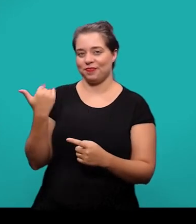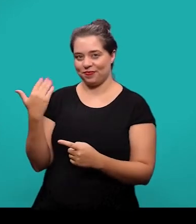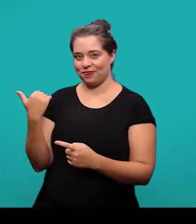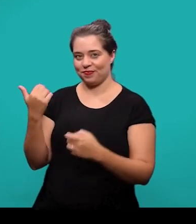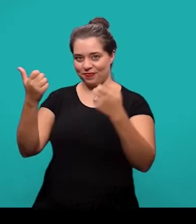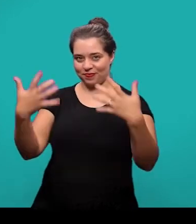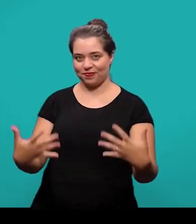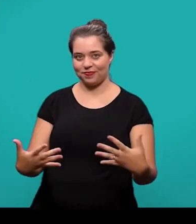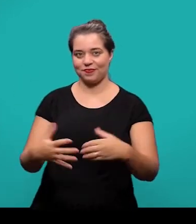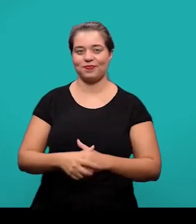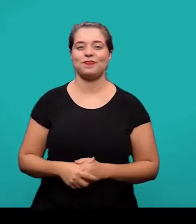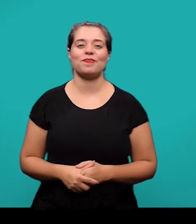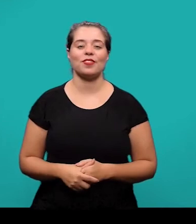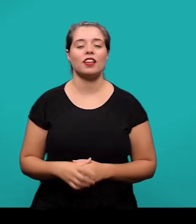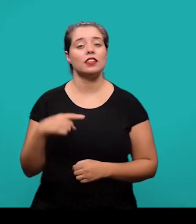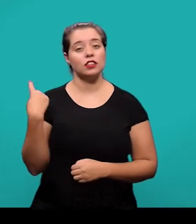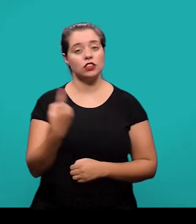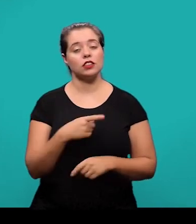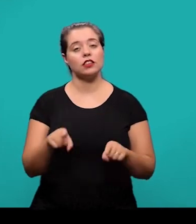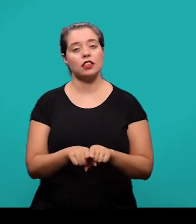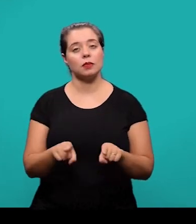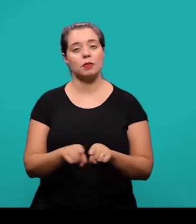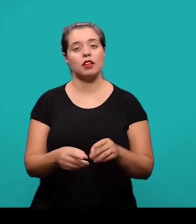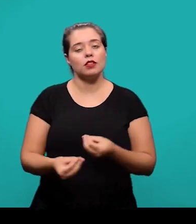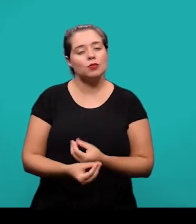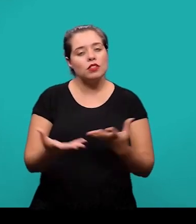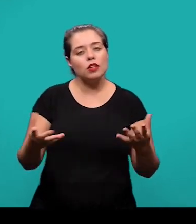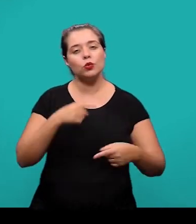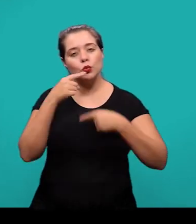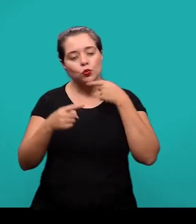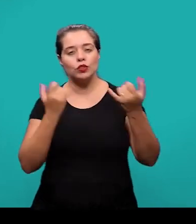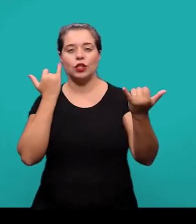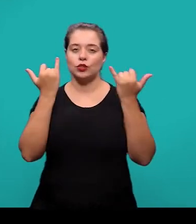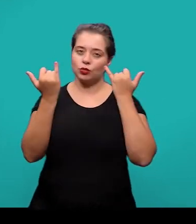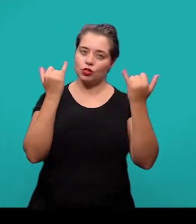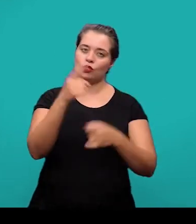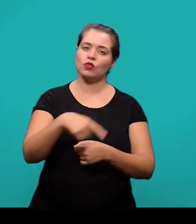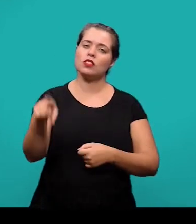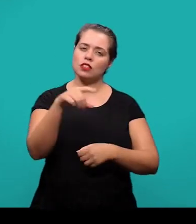Nós ficamos à disposição também. P ara dúvidas ou informações vocês podem entrar em contato